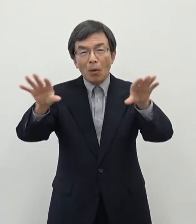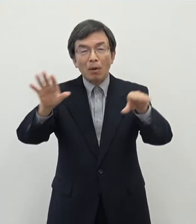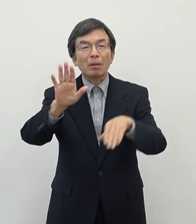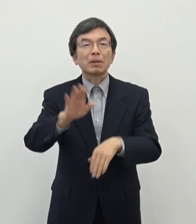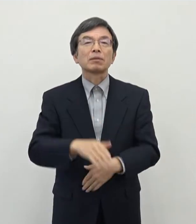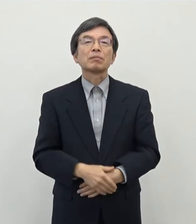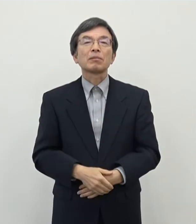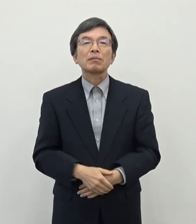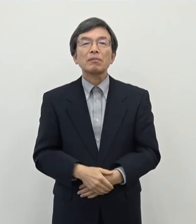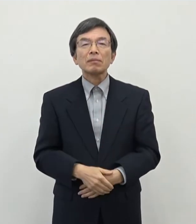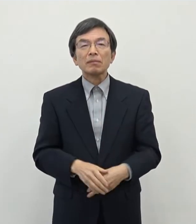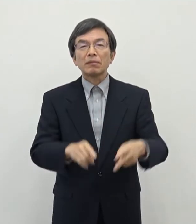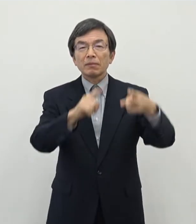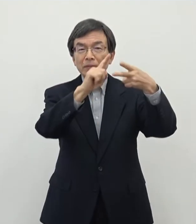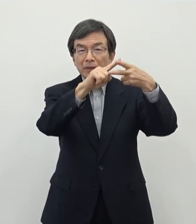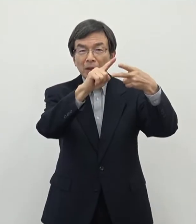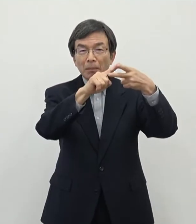まず1点目がですねサテライトオフィスの